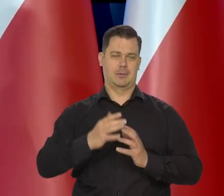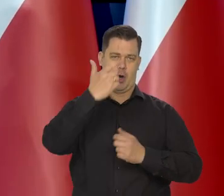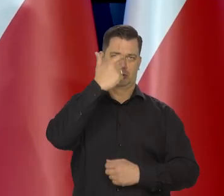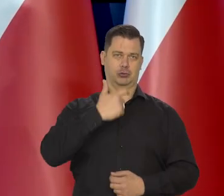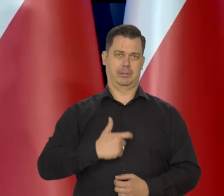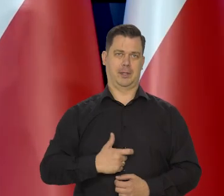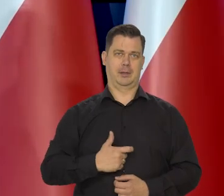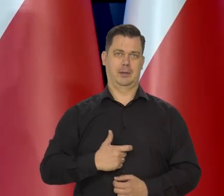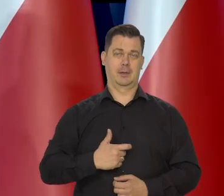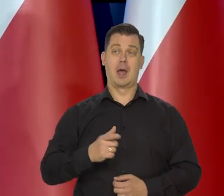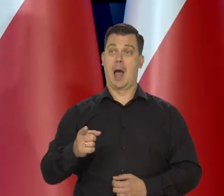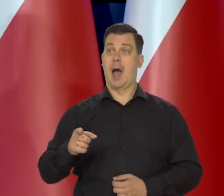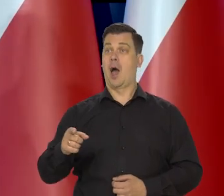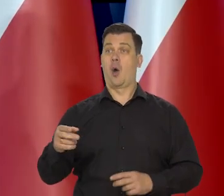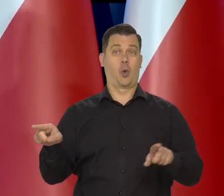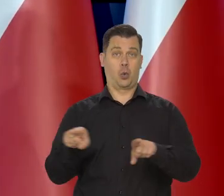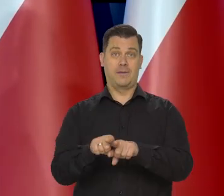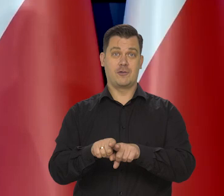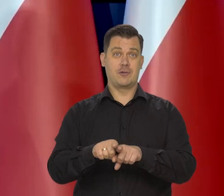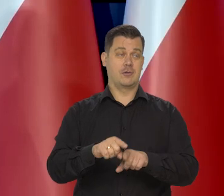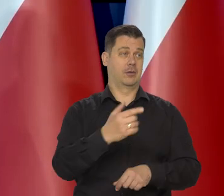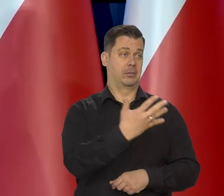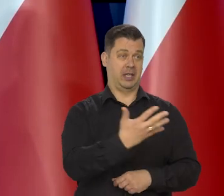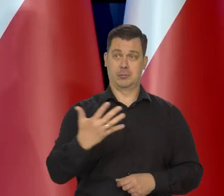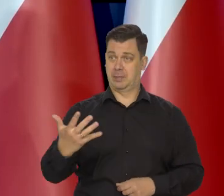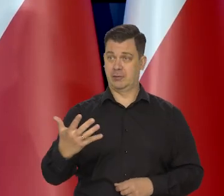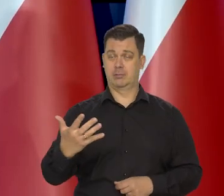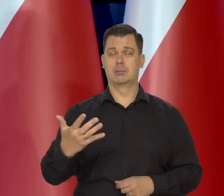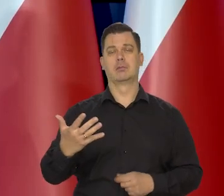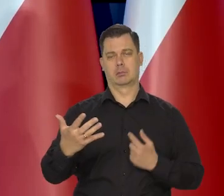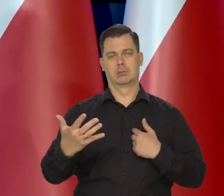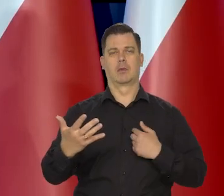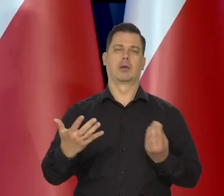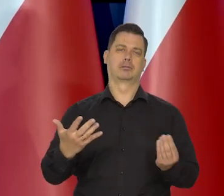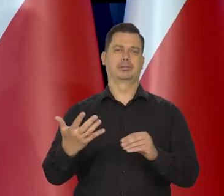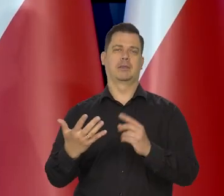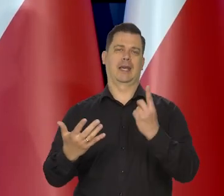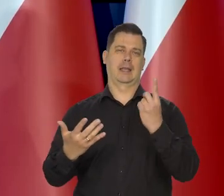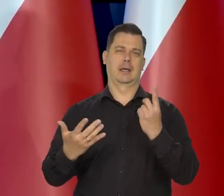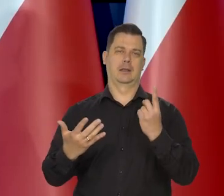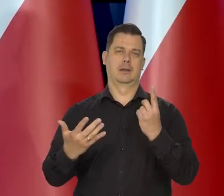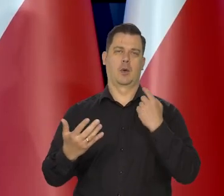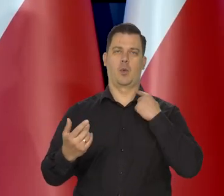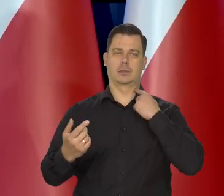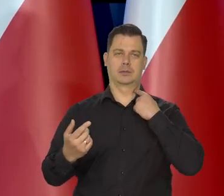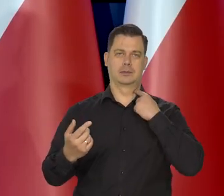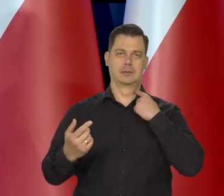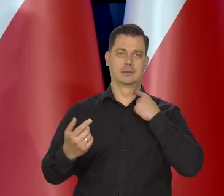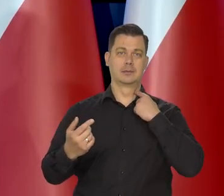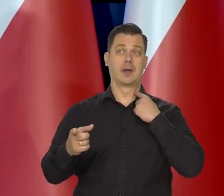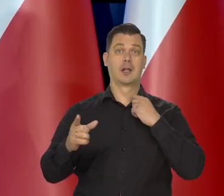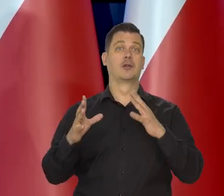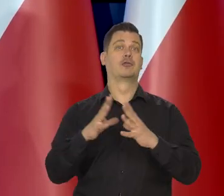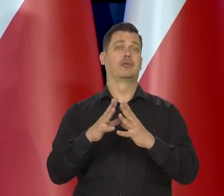Dopiero jak jest remis, jak państwo wiedzą, no to decyduje mój głos, ale to jest tylko jeden z 10 głosów.